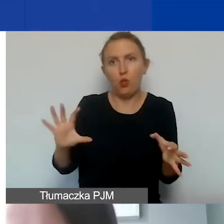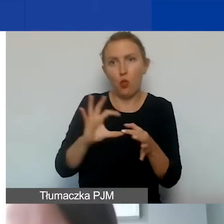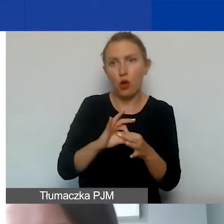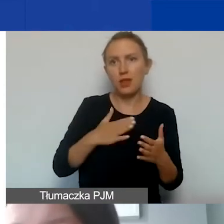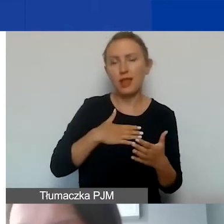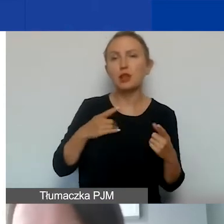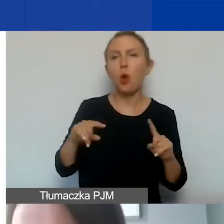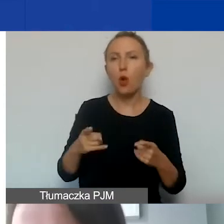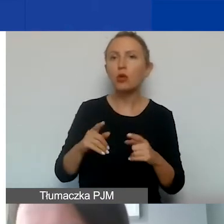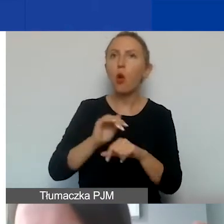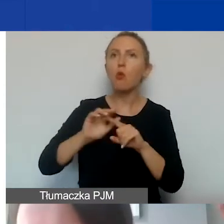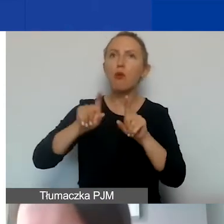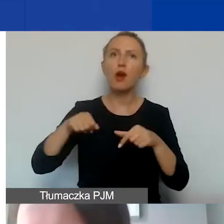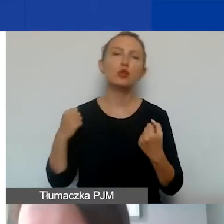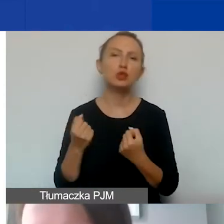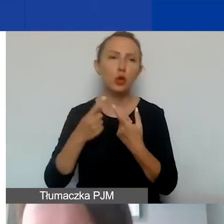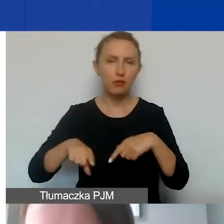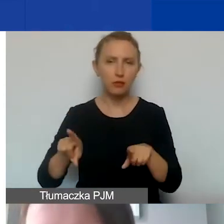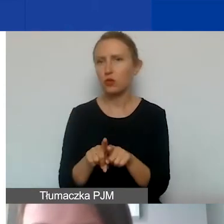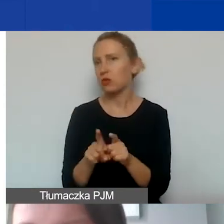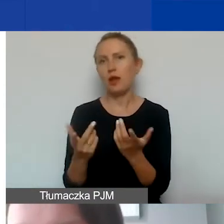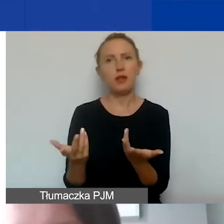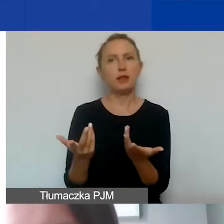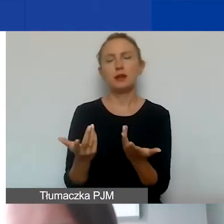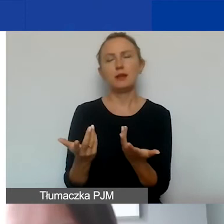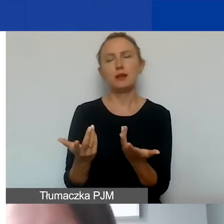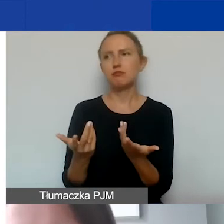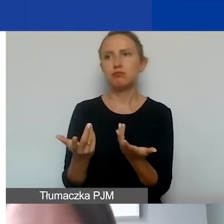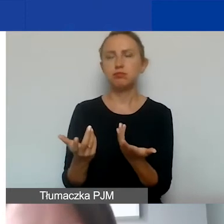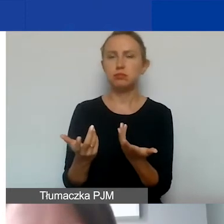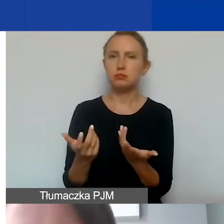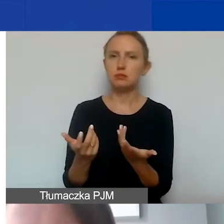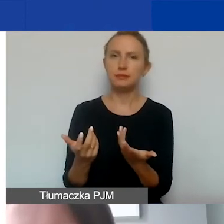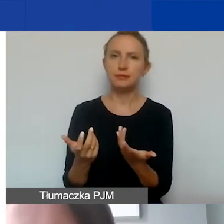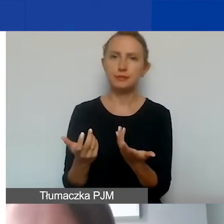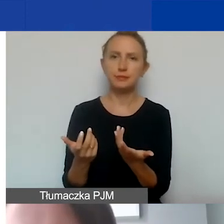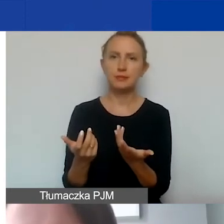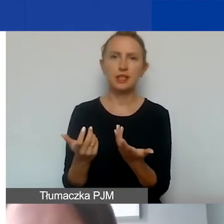umowę o dzieło na wykonanie jakiejś szczególnej pracy,